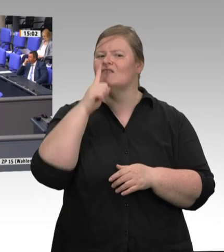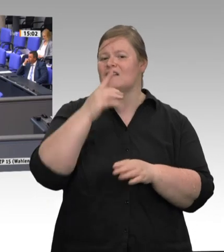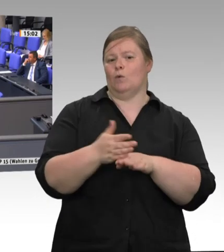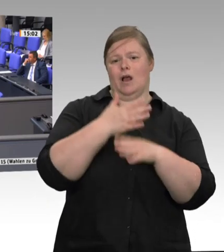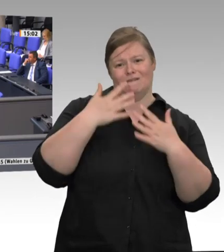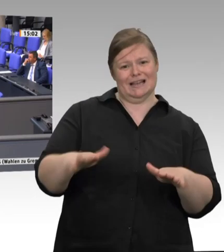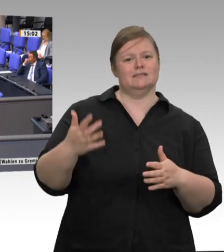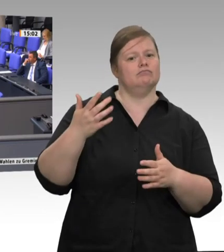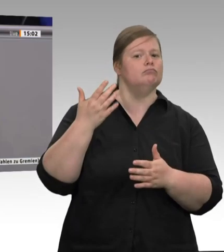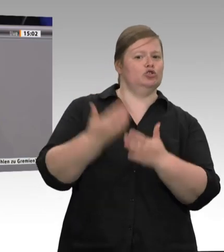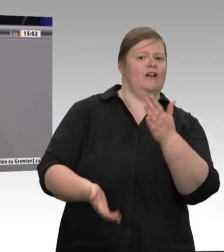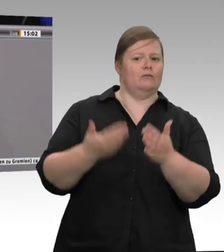mit Hygienevorschriften, Gesundheitsvorschriften usw.